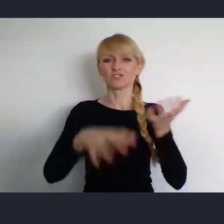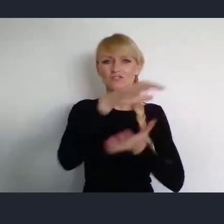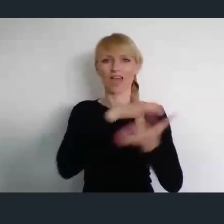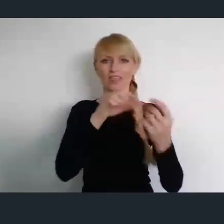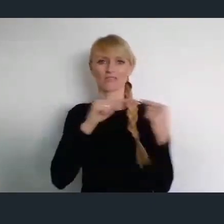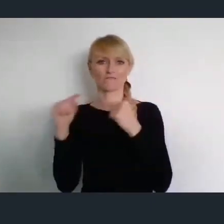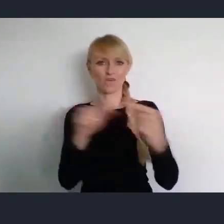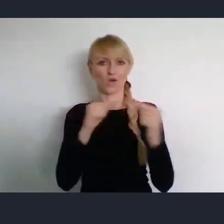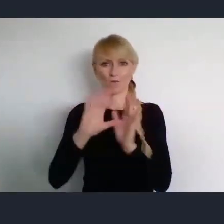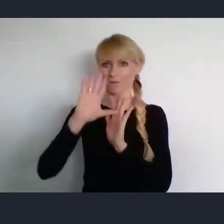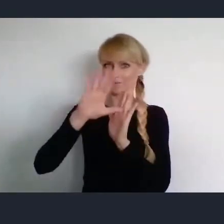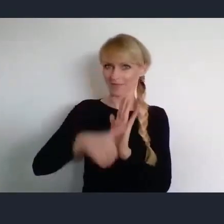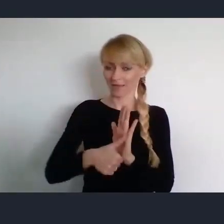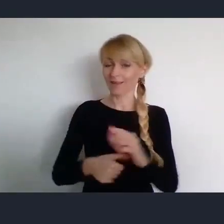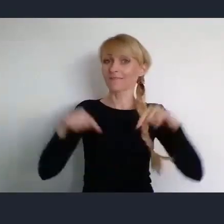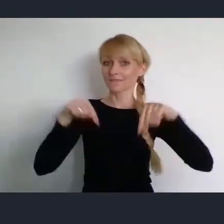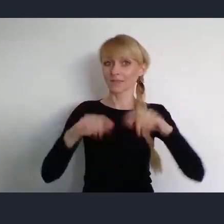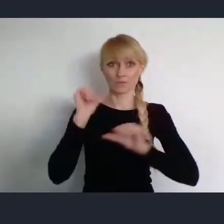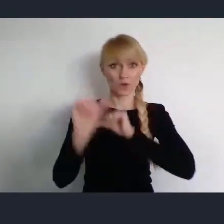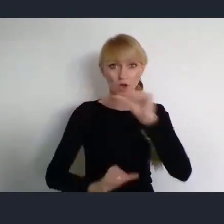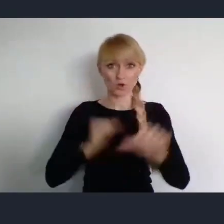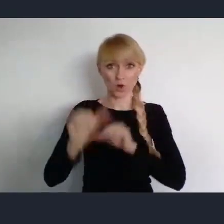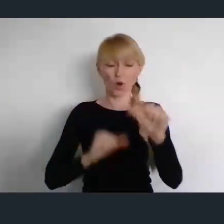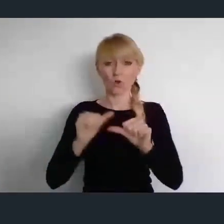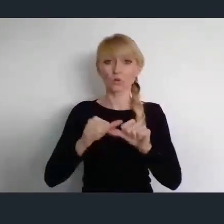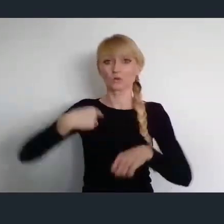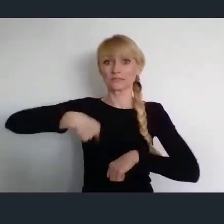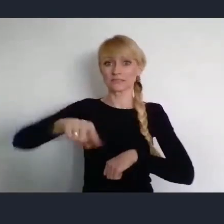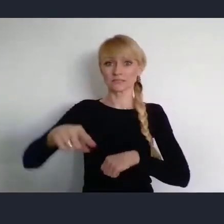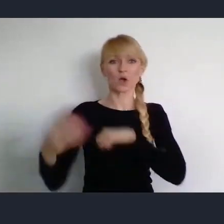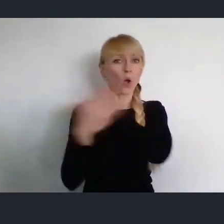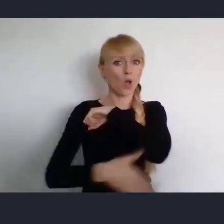Które w tym roku, pod koniec czerwca odbędzie się w Katowicach.